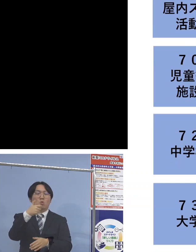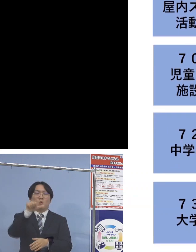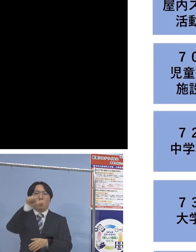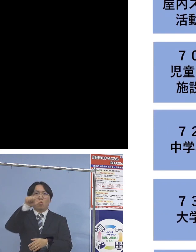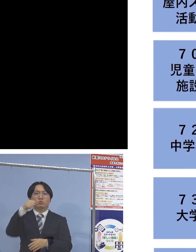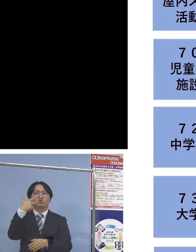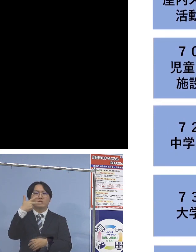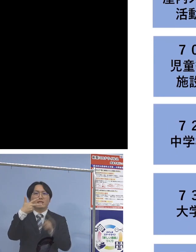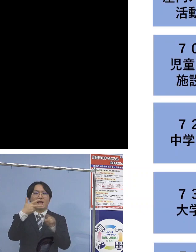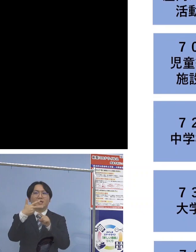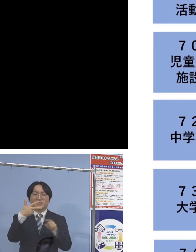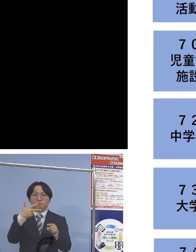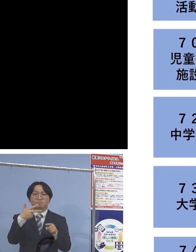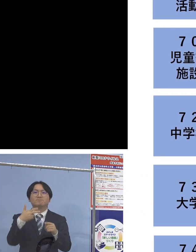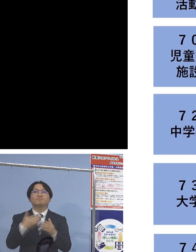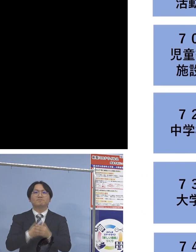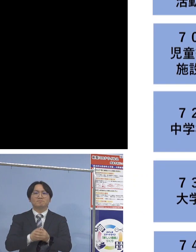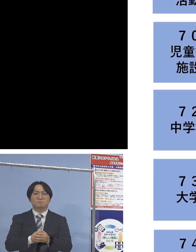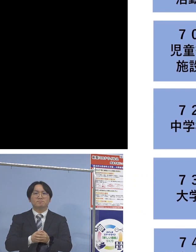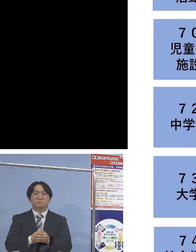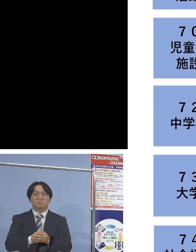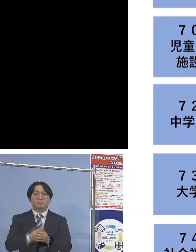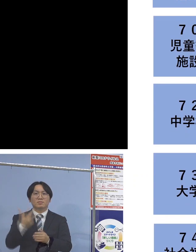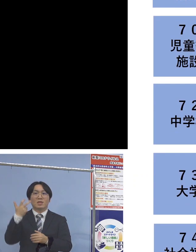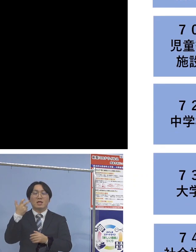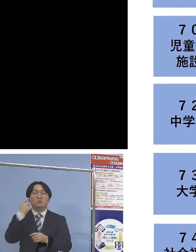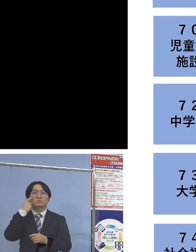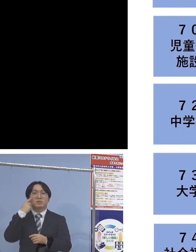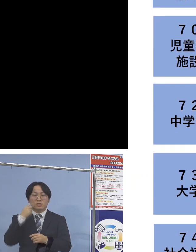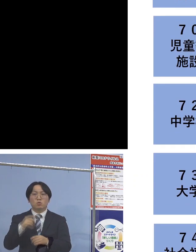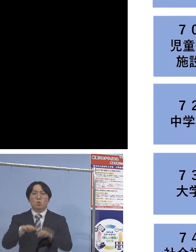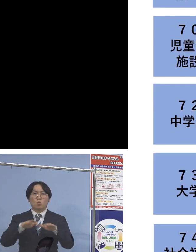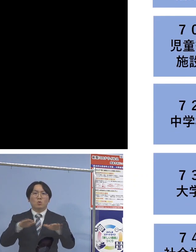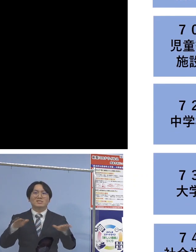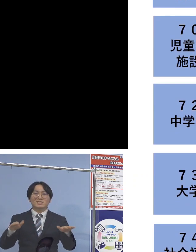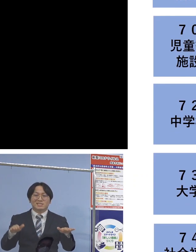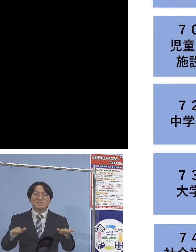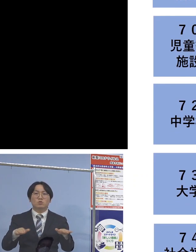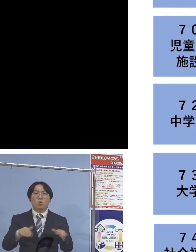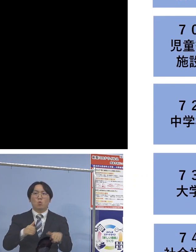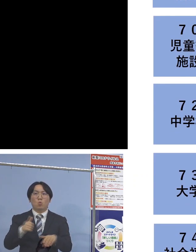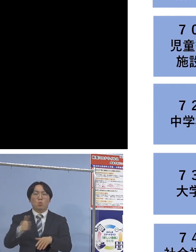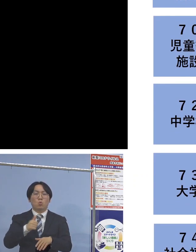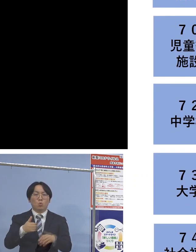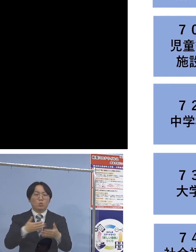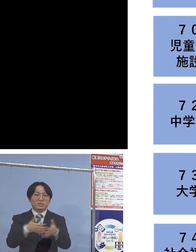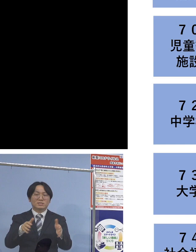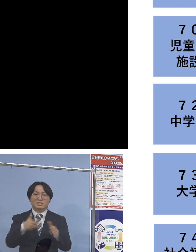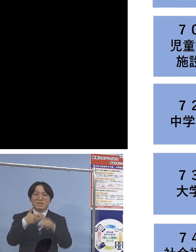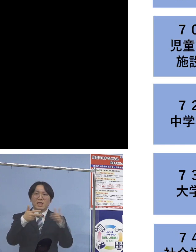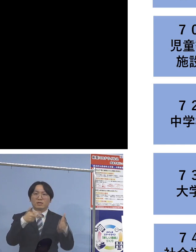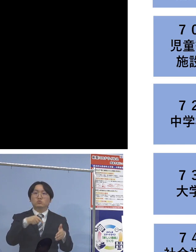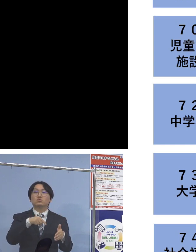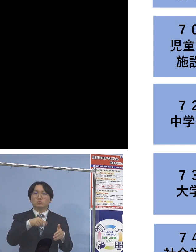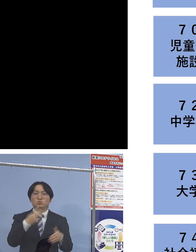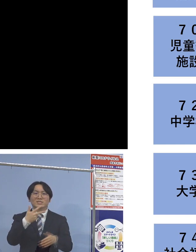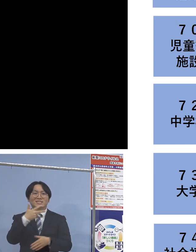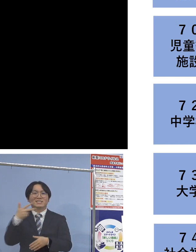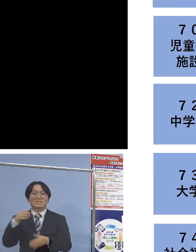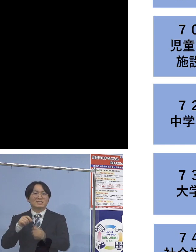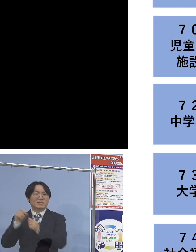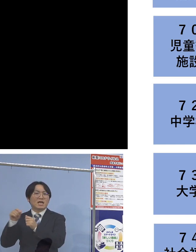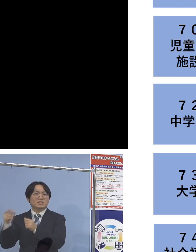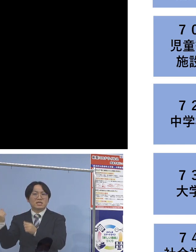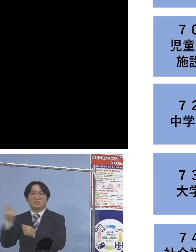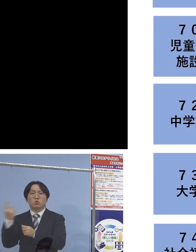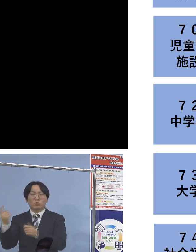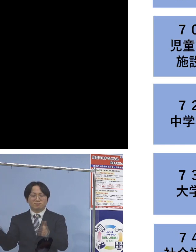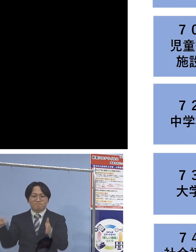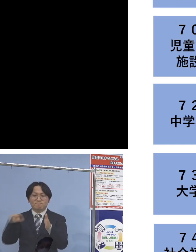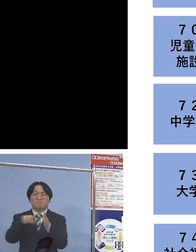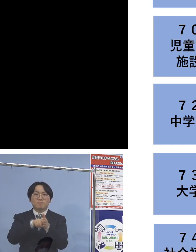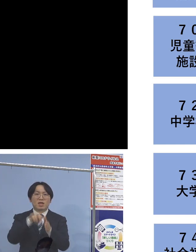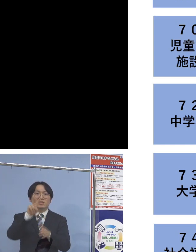また「70例目児童等利用施設関連」につきましても 二次感染1名増え、28名の関連クラスター